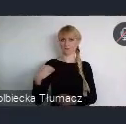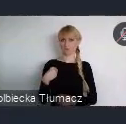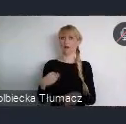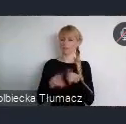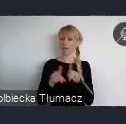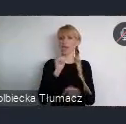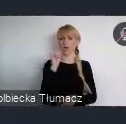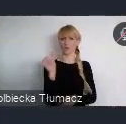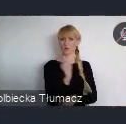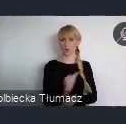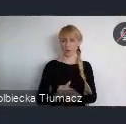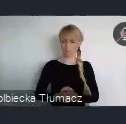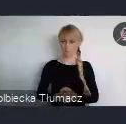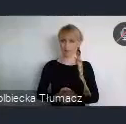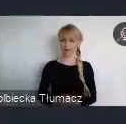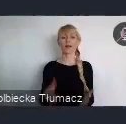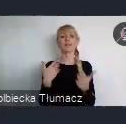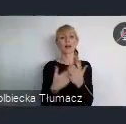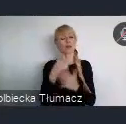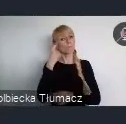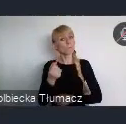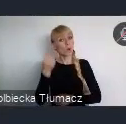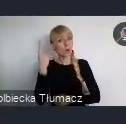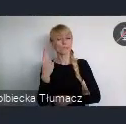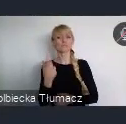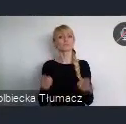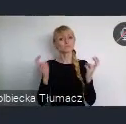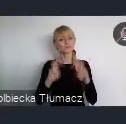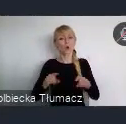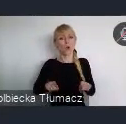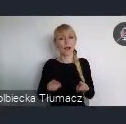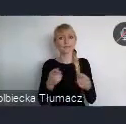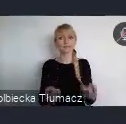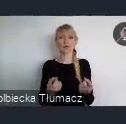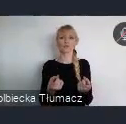Stąd incjatywa utworzenia cyklu wydarzeń podczas WUF pod hasłem -